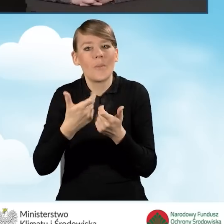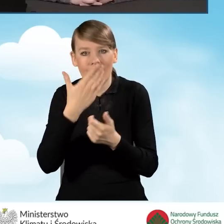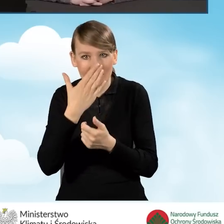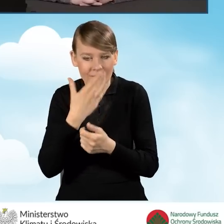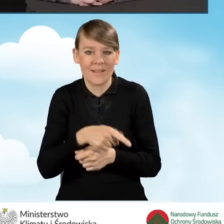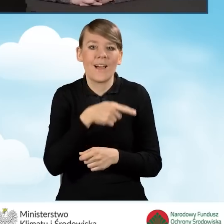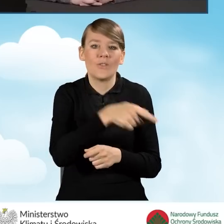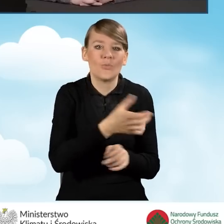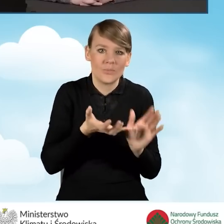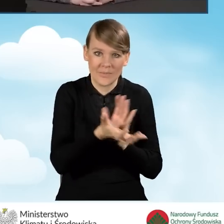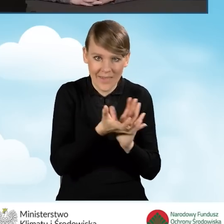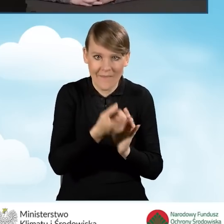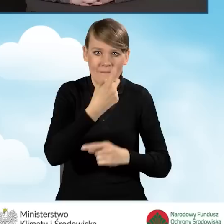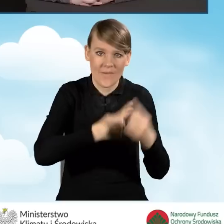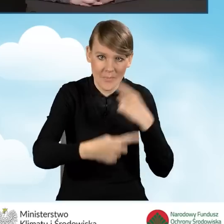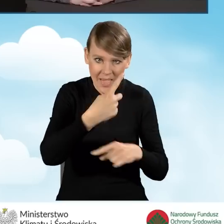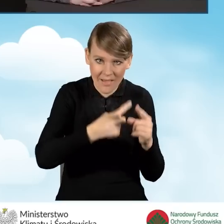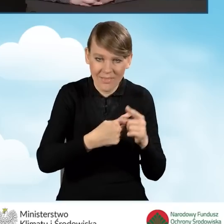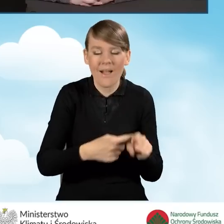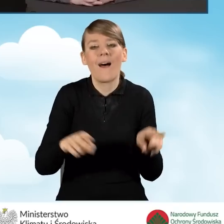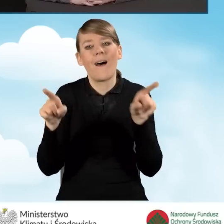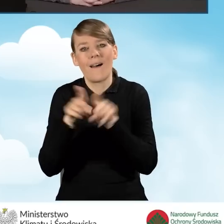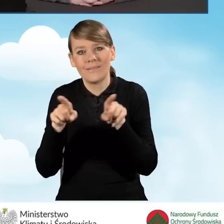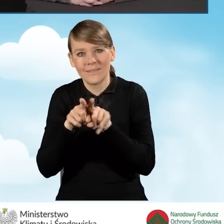a także odpowiednie ocieplenie budynku,